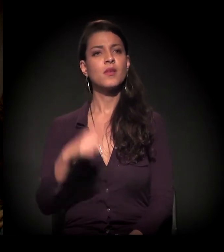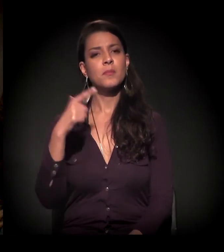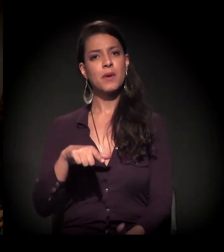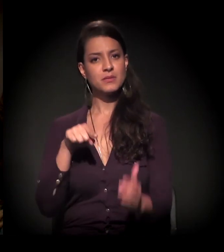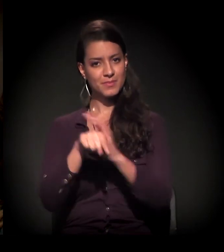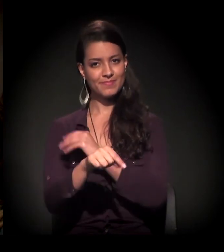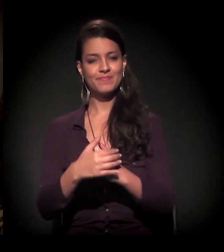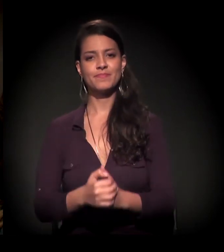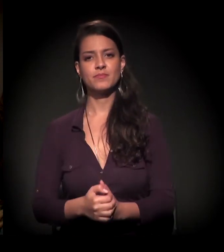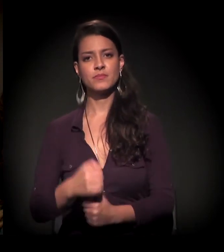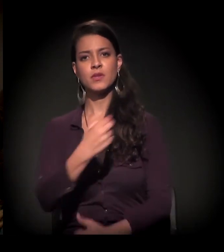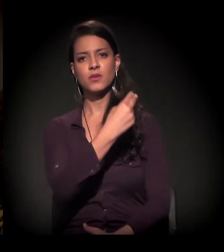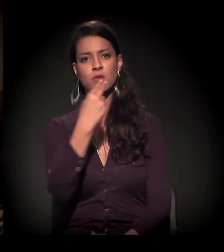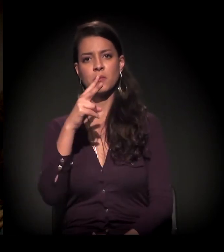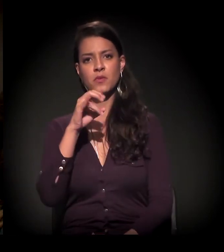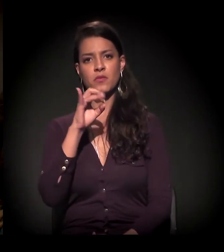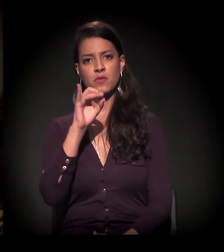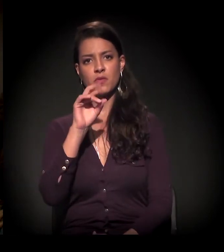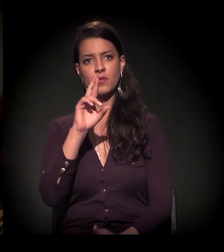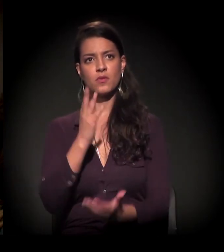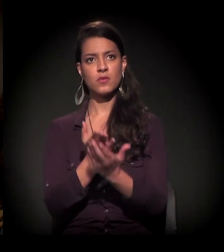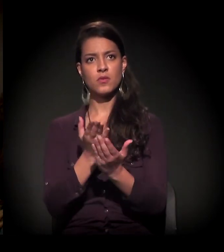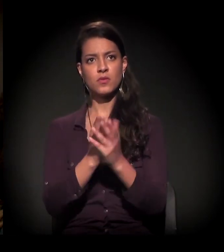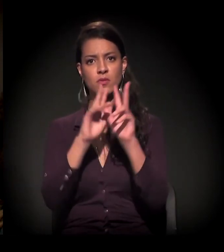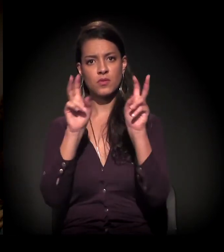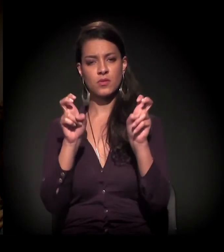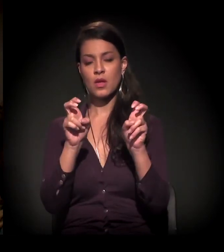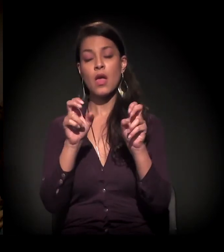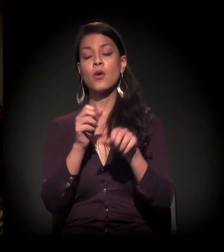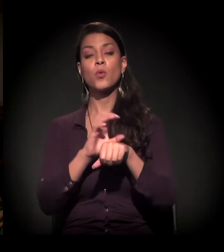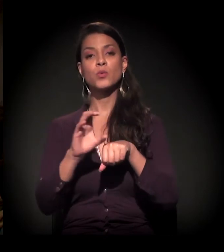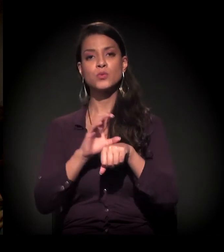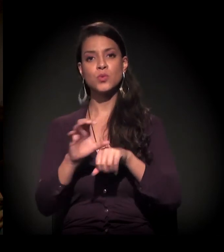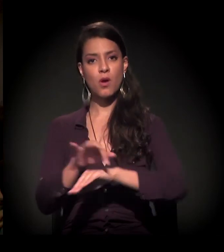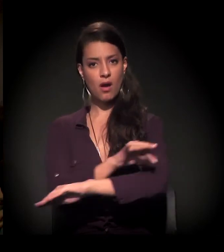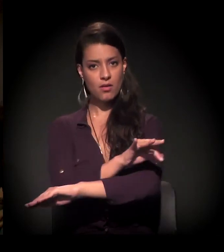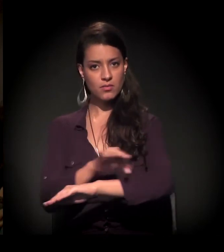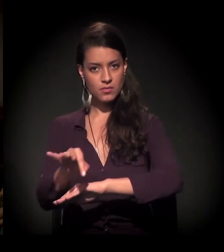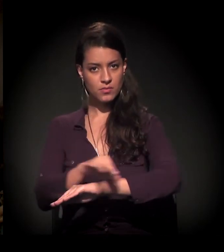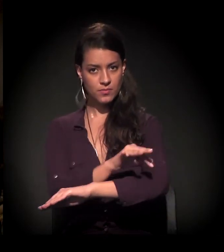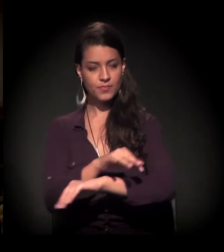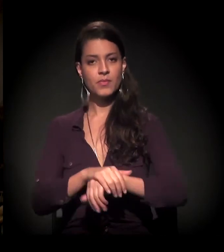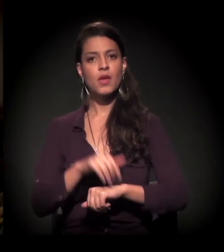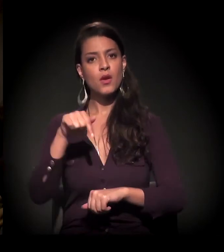Boa noite! Meu nome é Vitor, sou estudante de arquitetura e é curioso que, hoje de manhã,